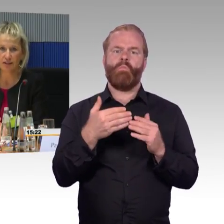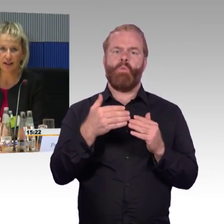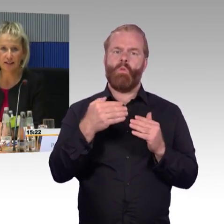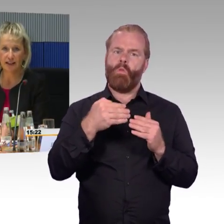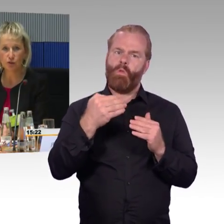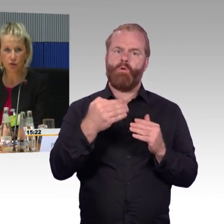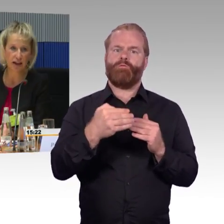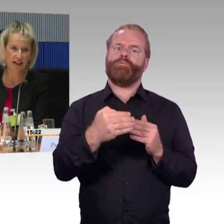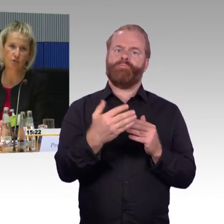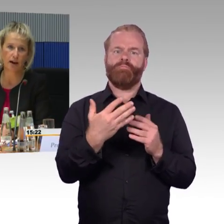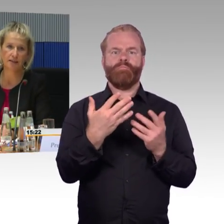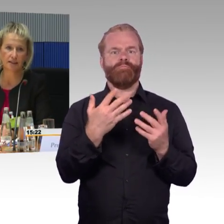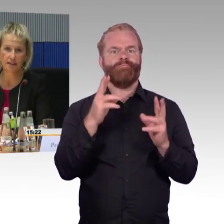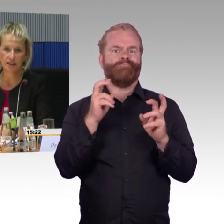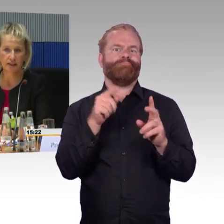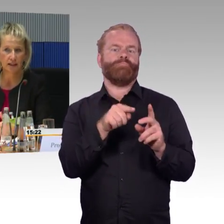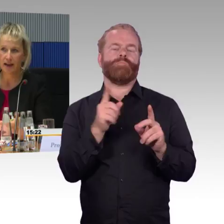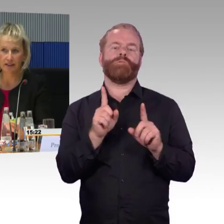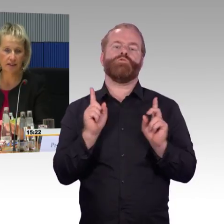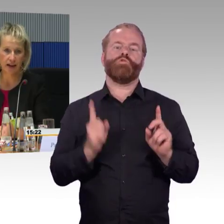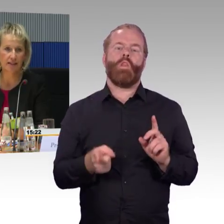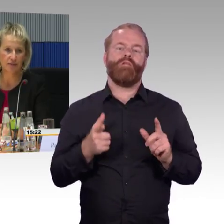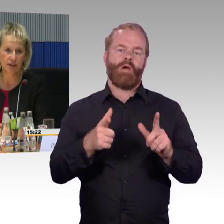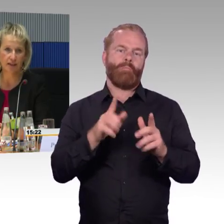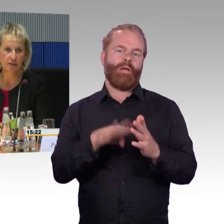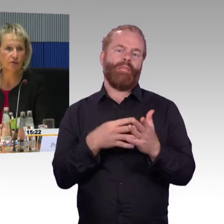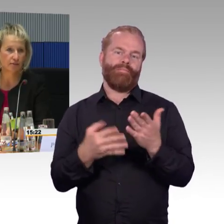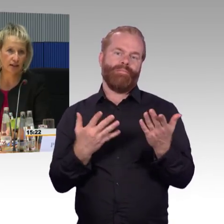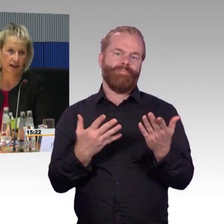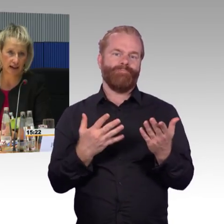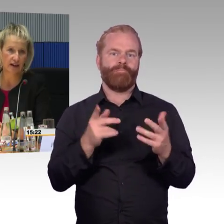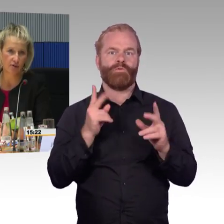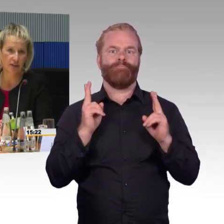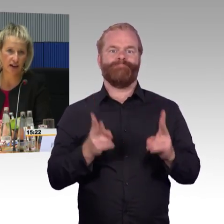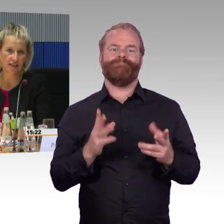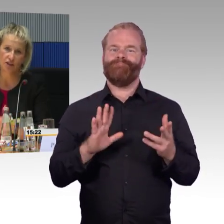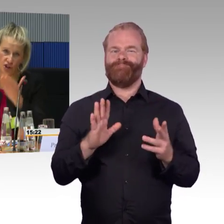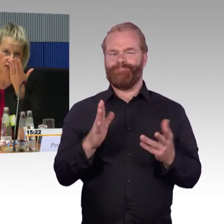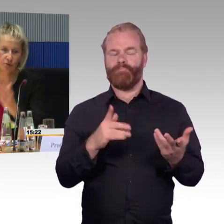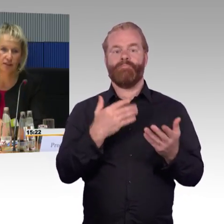dass morgens der Zug, der im Einsatz ist, der hat einen Defekt und dann wird ein anderer auf die Reise geschickt